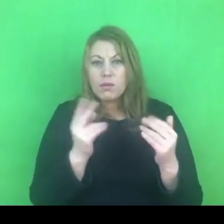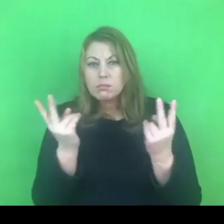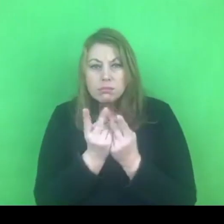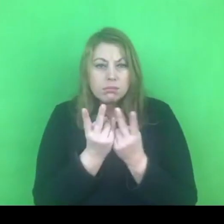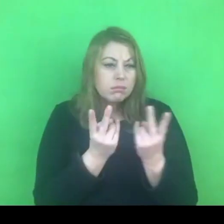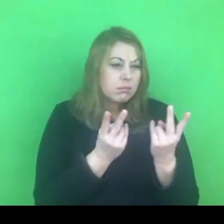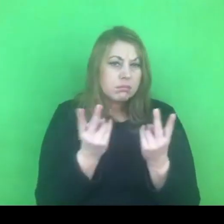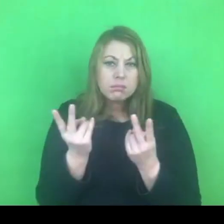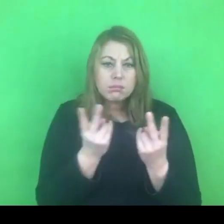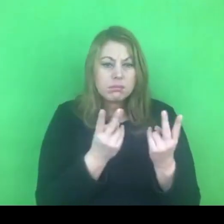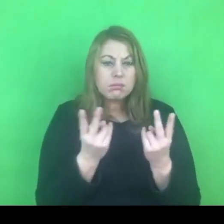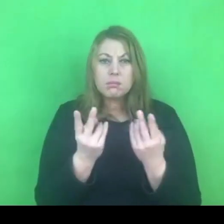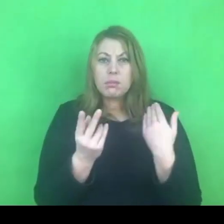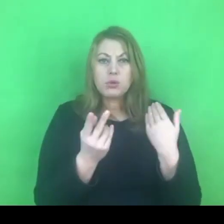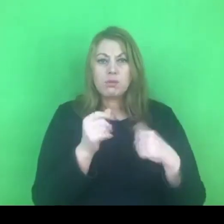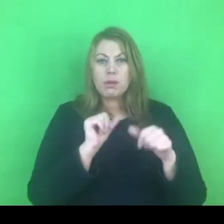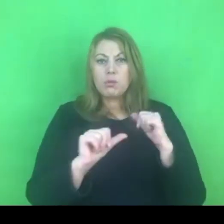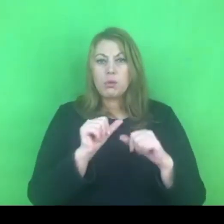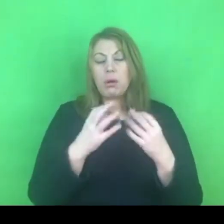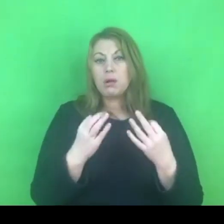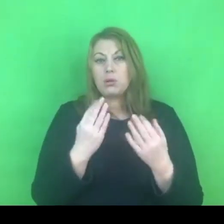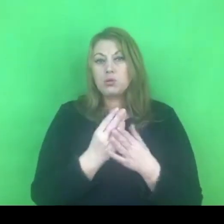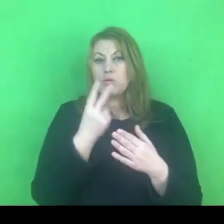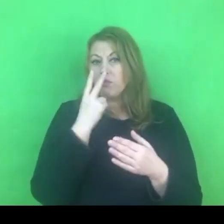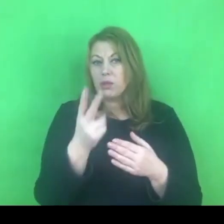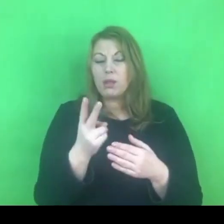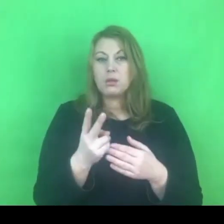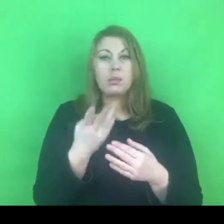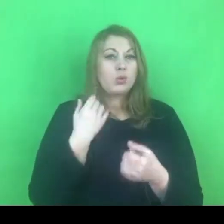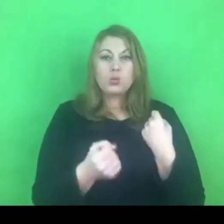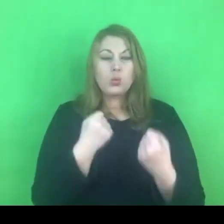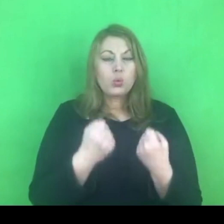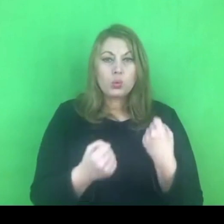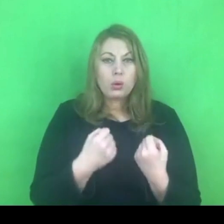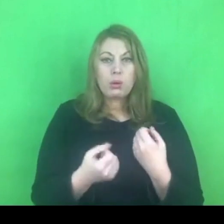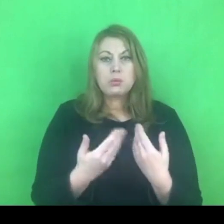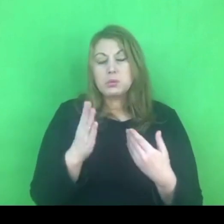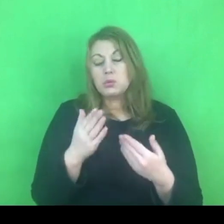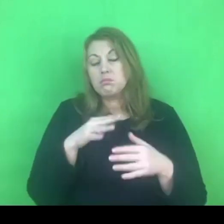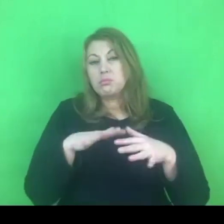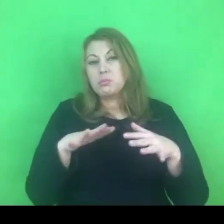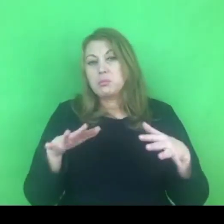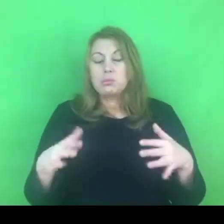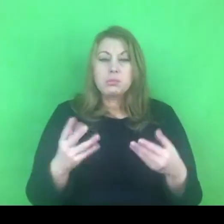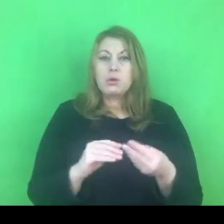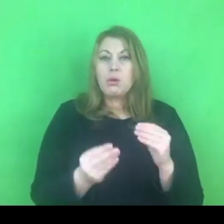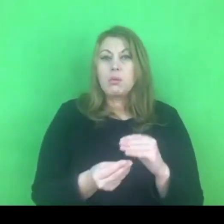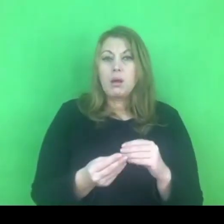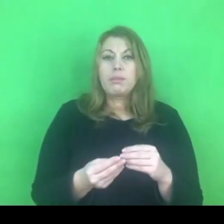ale myślę, że już na ten moment widać szereg trudności, które będziemy spotykać na drodze.